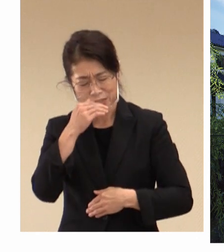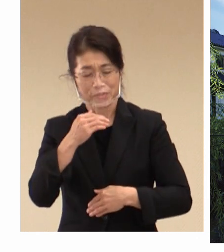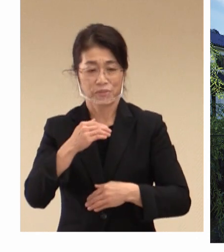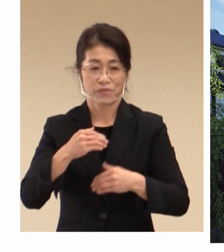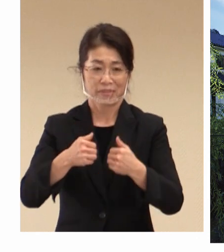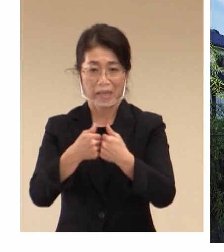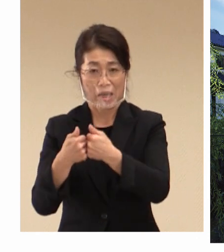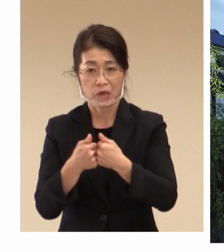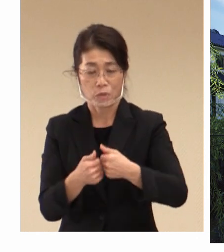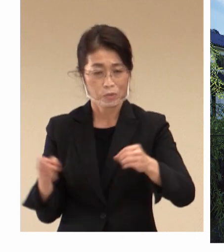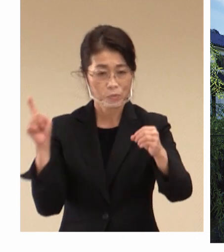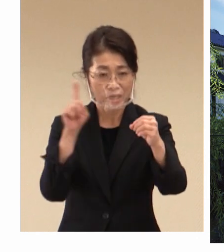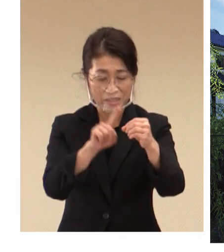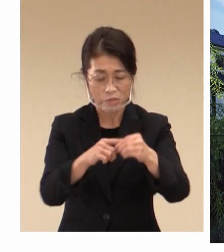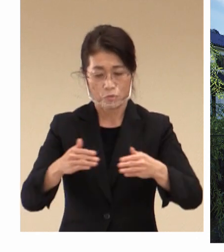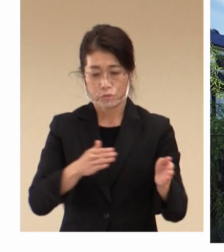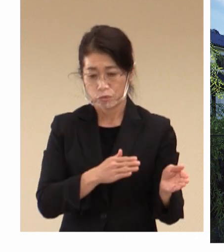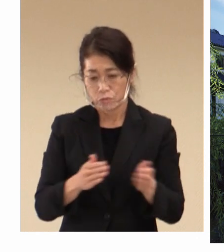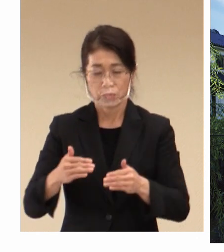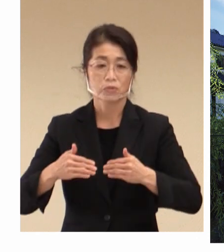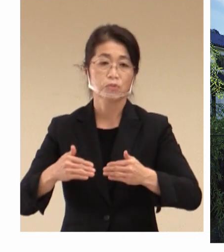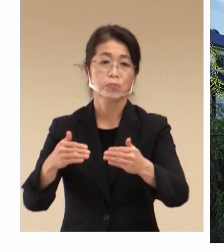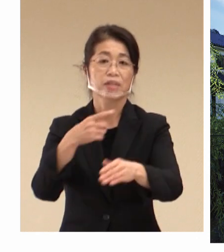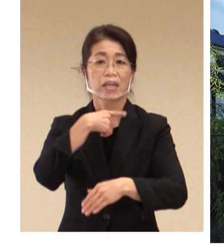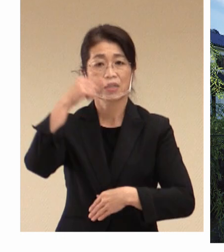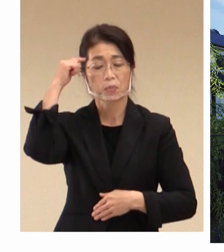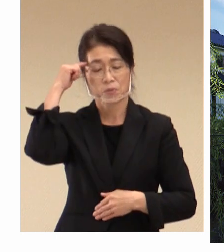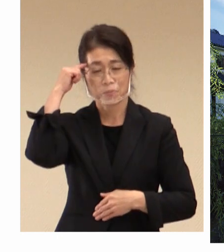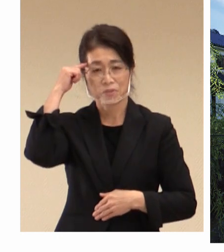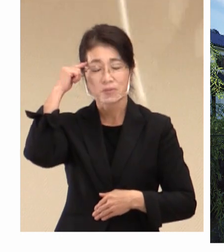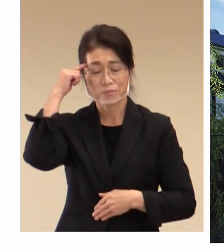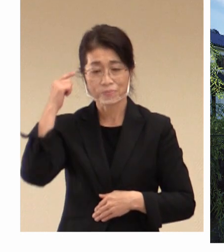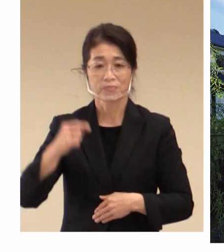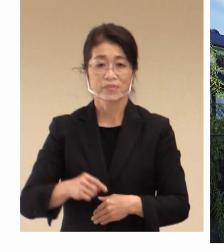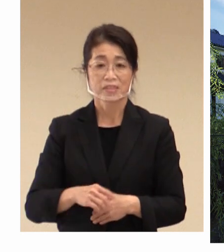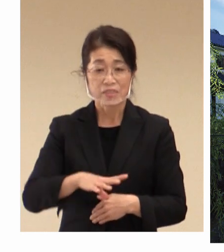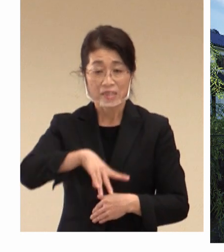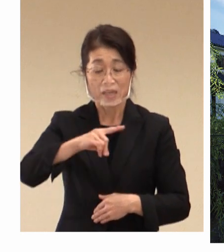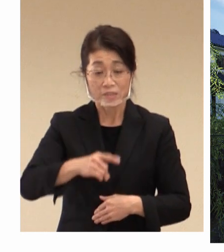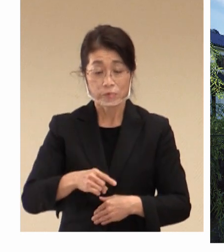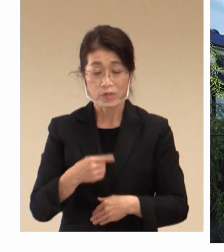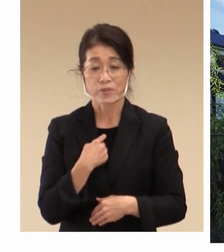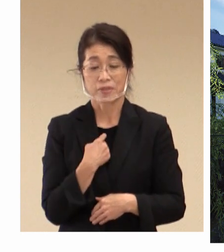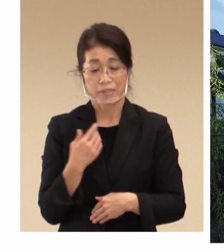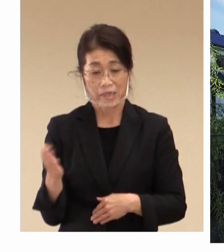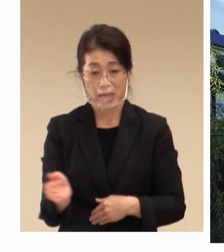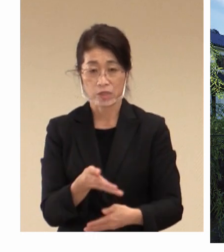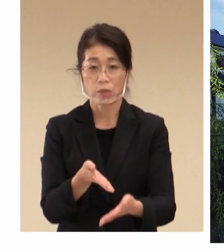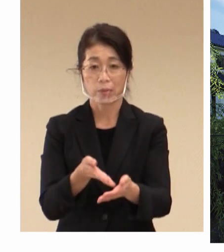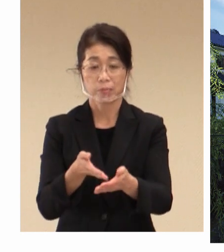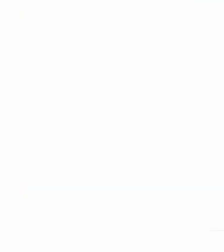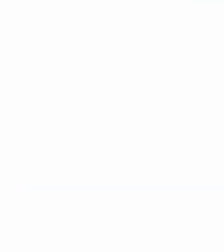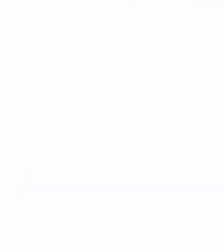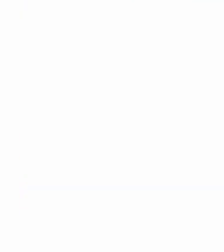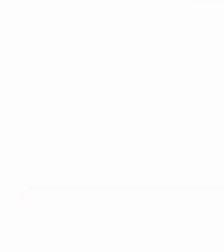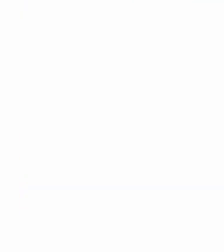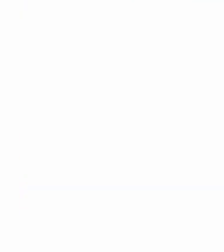準備をしっかりと進めていきたいと 考えております。 冒頭私からの発表は以上です。